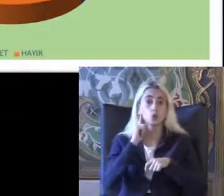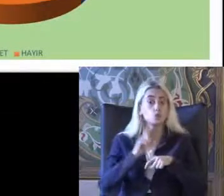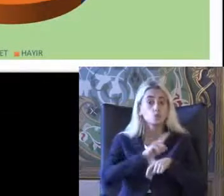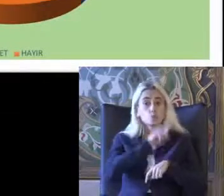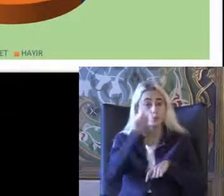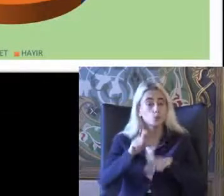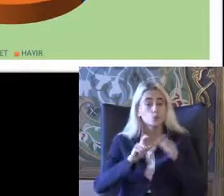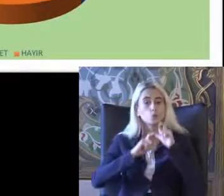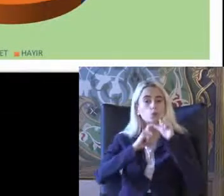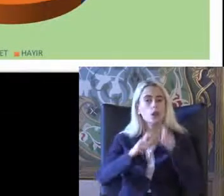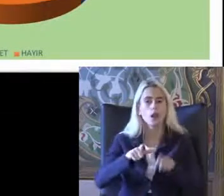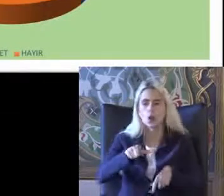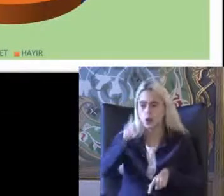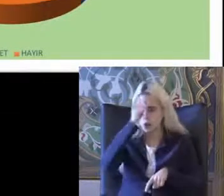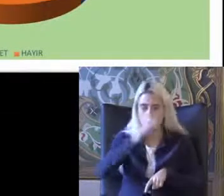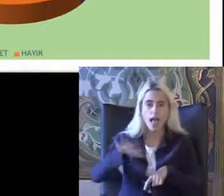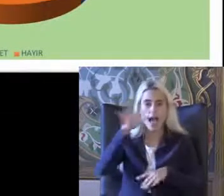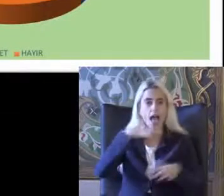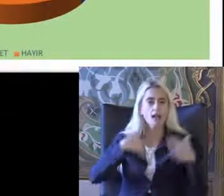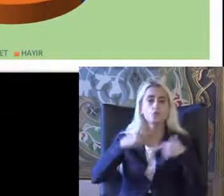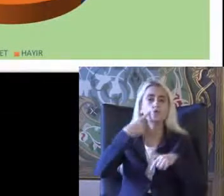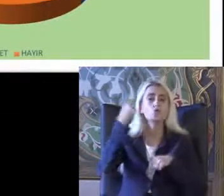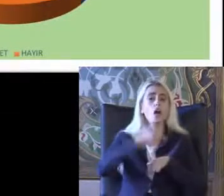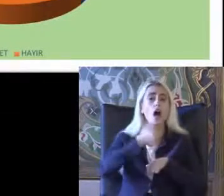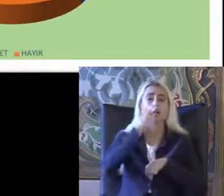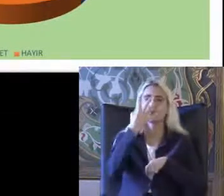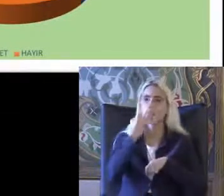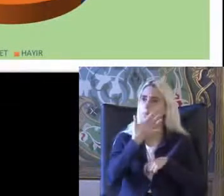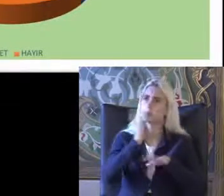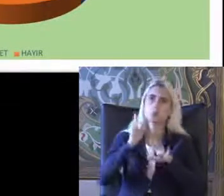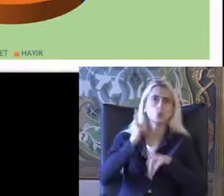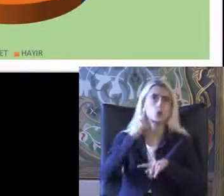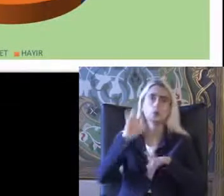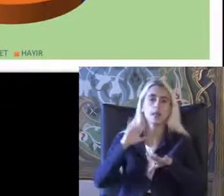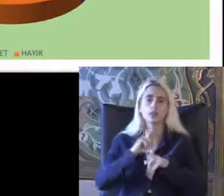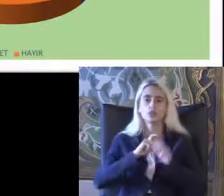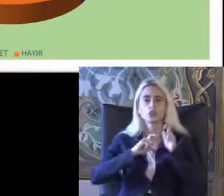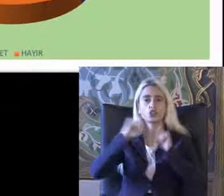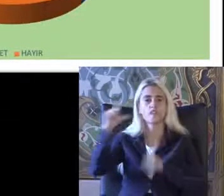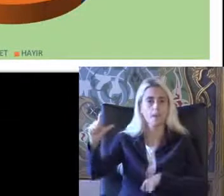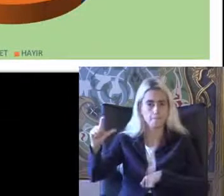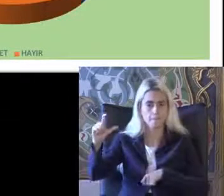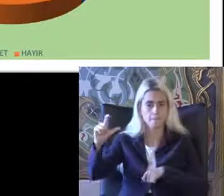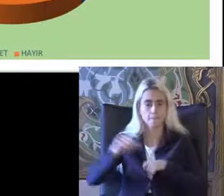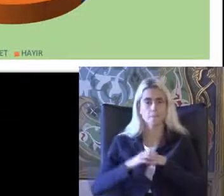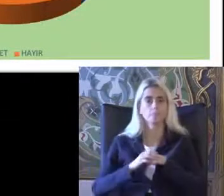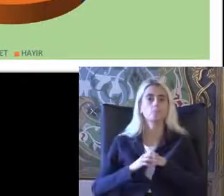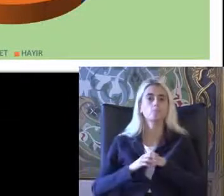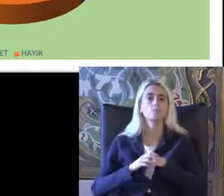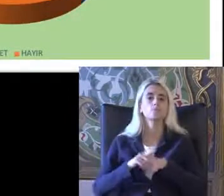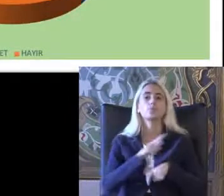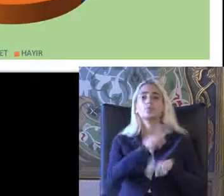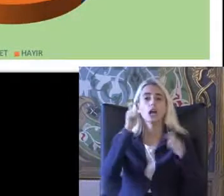Türkiye'deki engelli bireylerin yüzde 64 Hayır duymadım diye cevap verme Burada erişilebilirliği konu